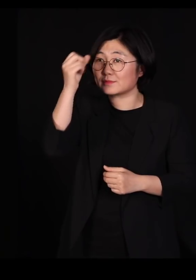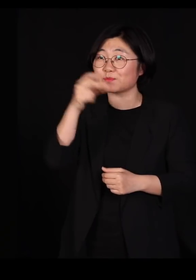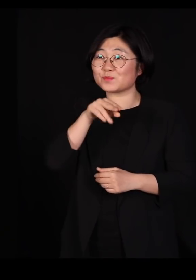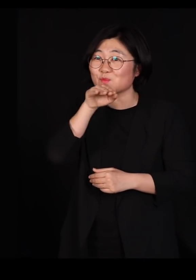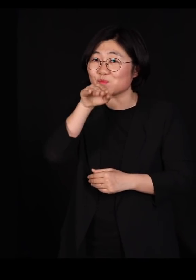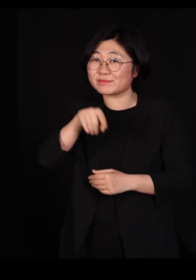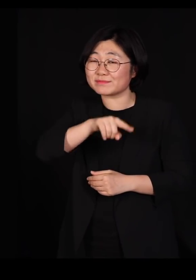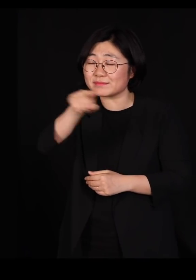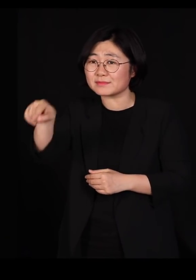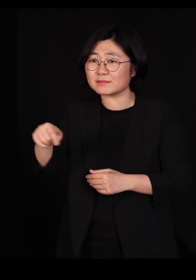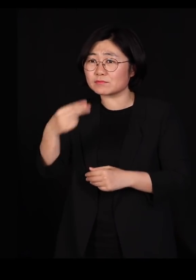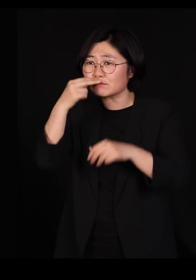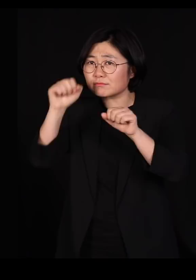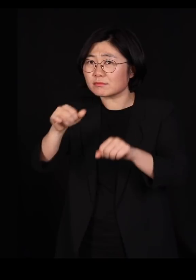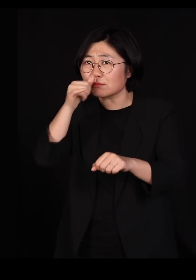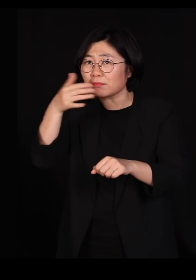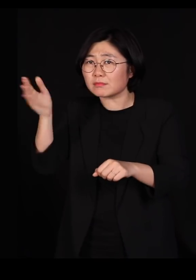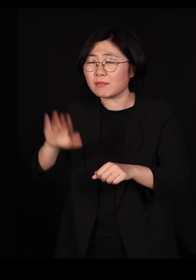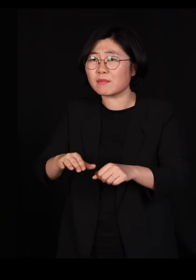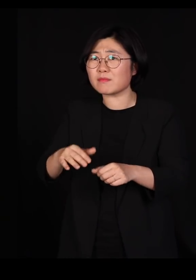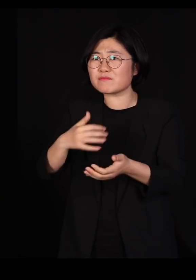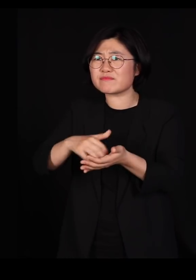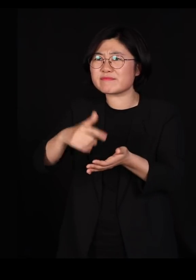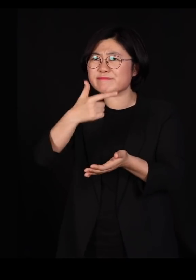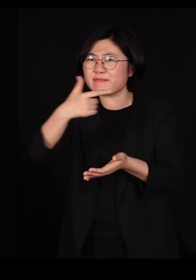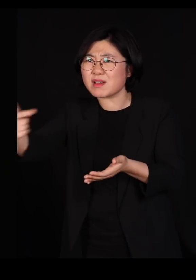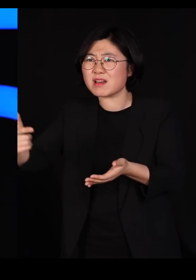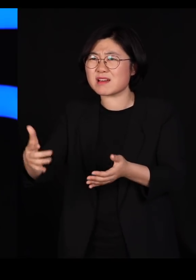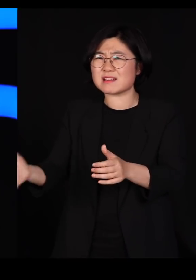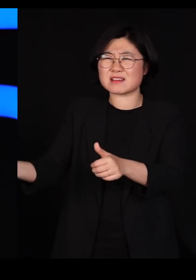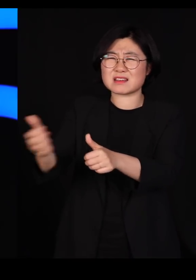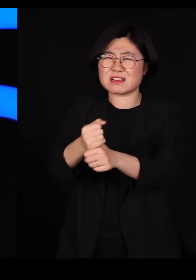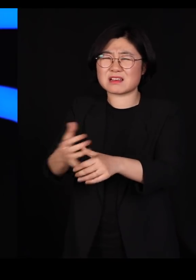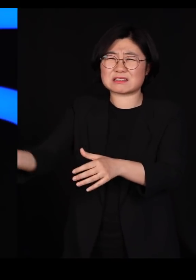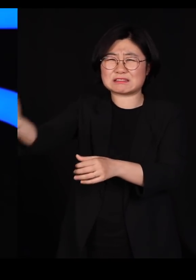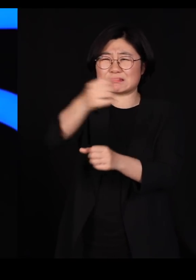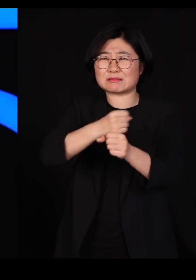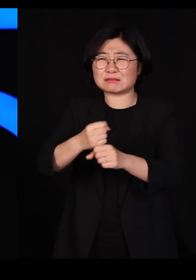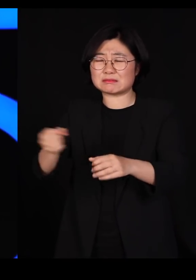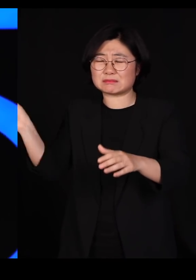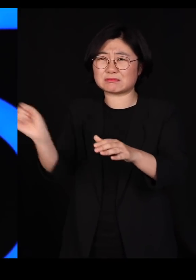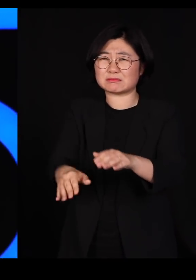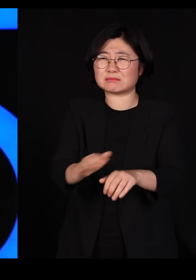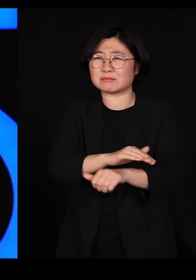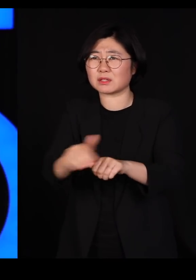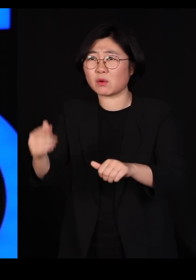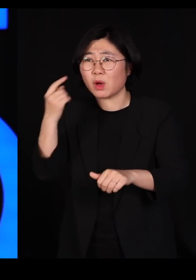수천 마리, 수만 마리를 묻을 수 밖에 없느냐? 우리는 알을 잘 낳는 닭을